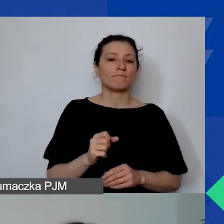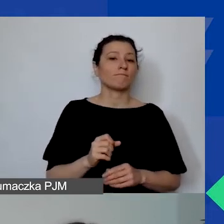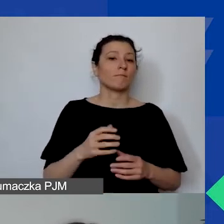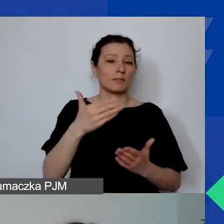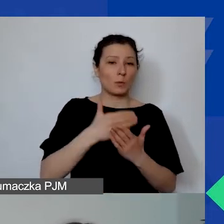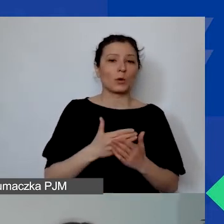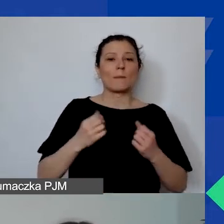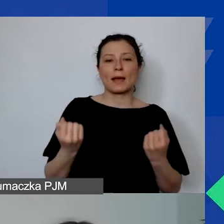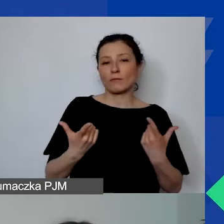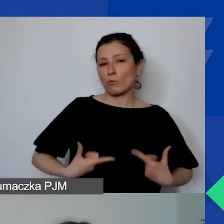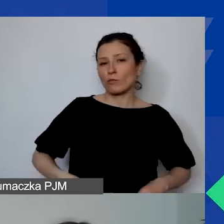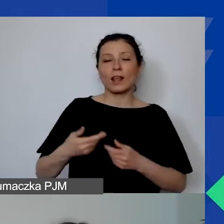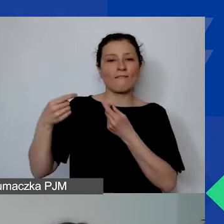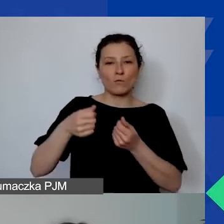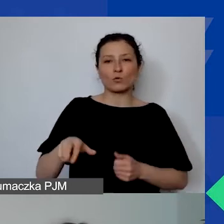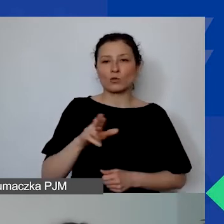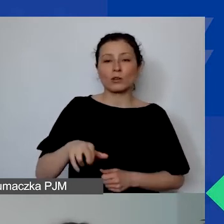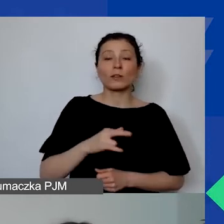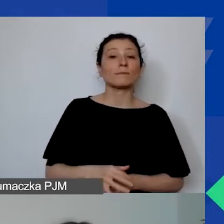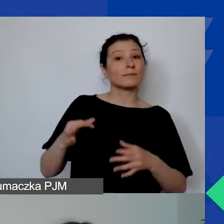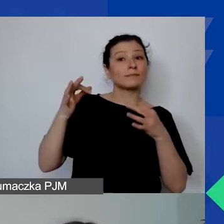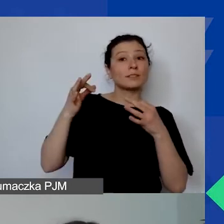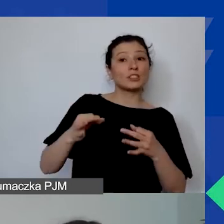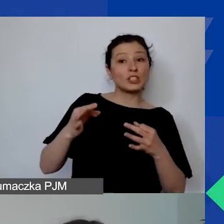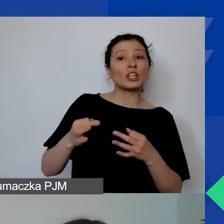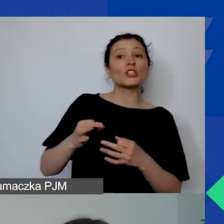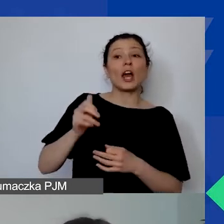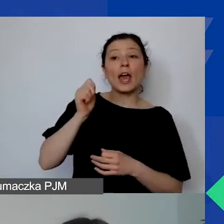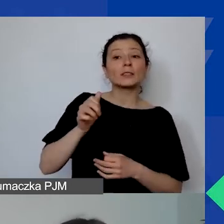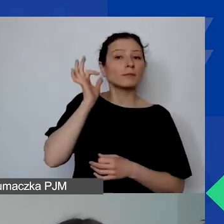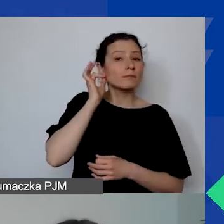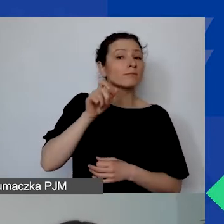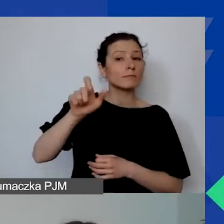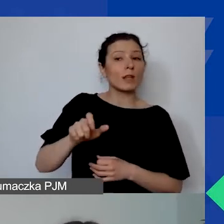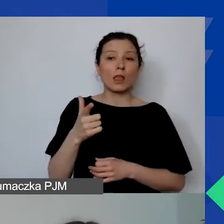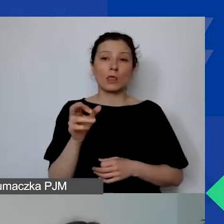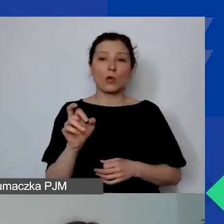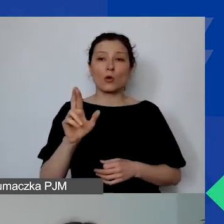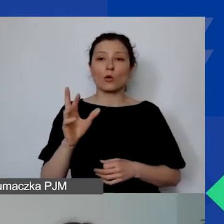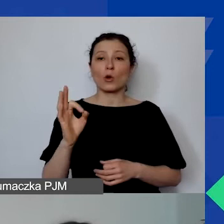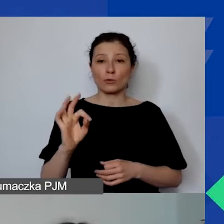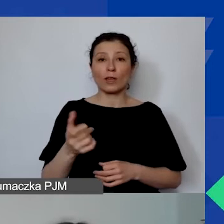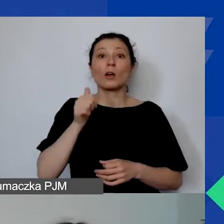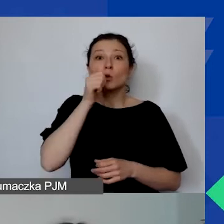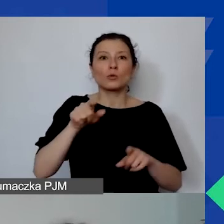Dorota, nasza dzisiejsza ekspertka, będzie z nami jutro o godzinie 10.00.